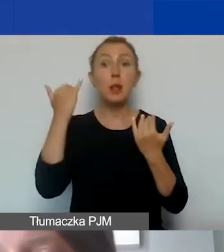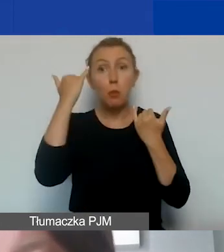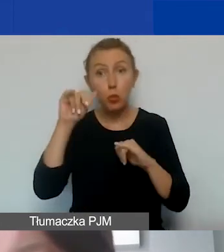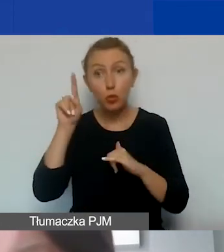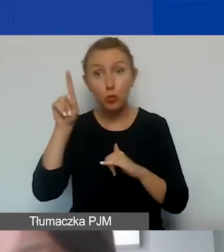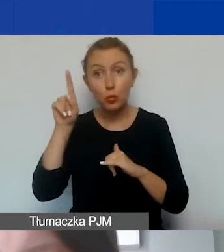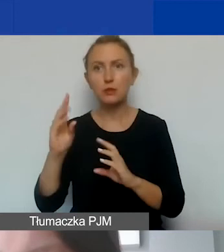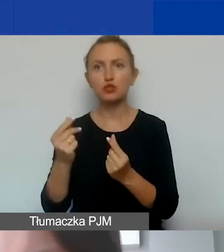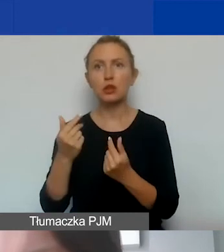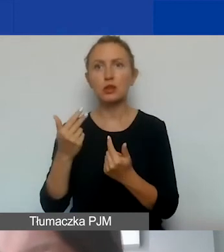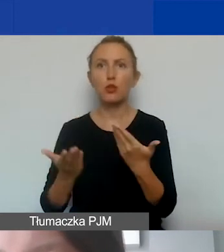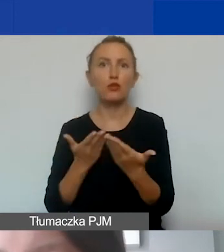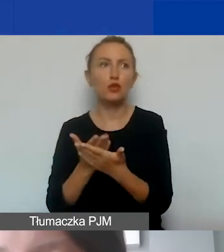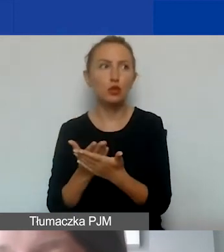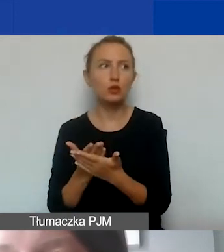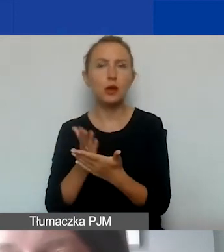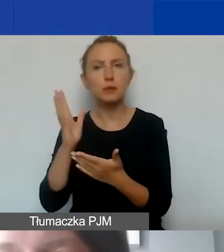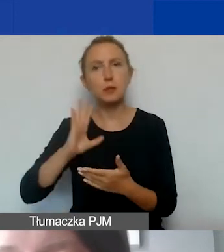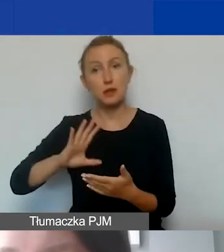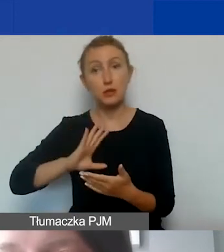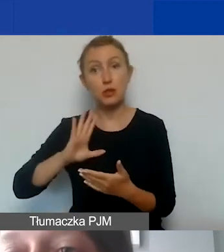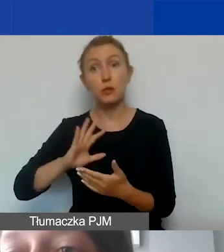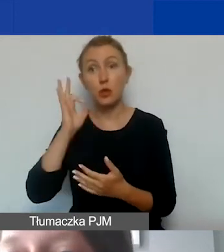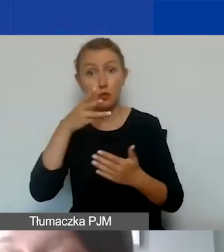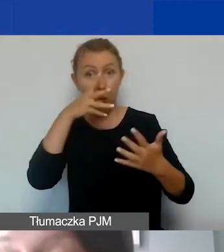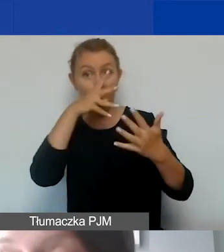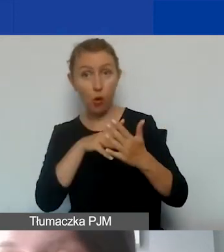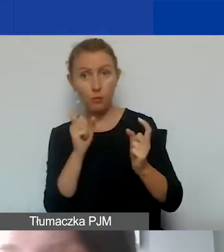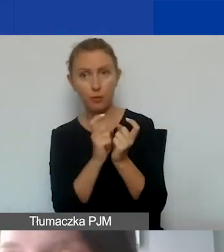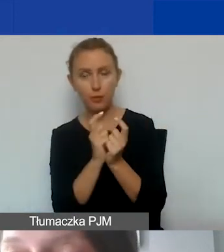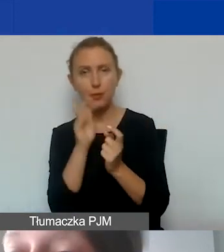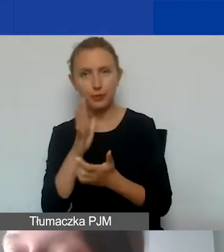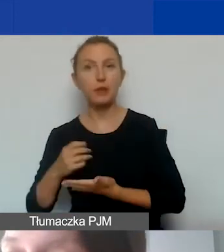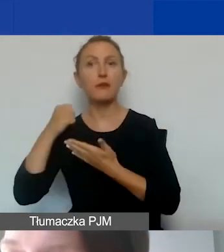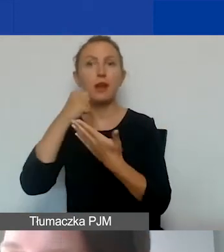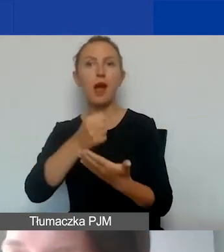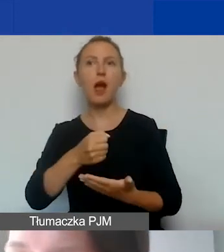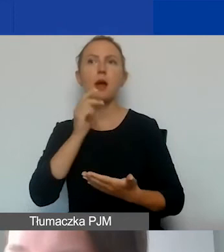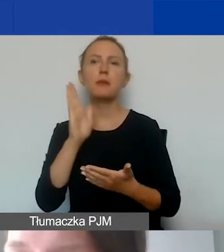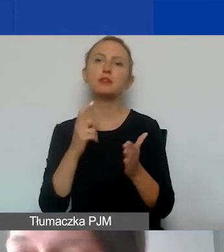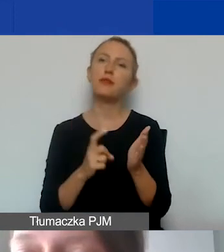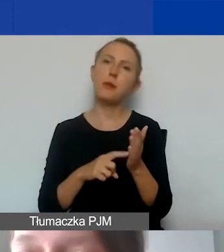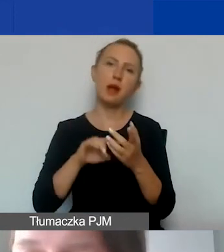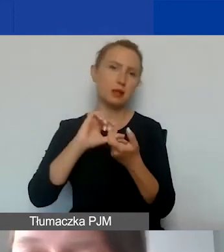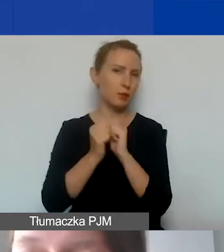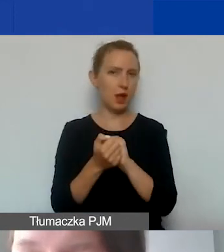wniosek będzie bardzo wartościowy, zostanie wysoko oceniony, przejdzie do dofinansowania, ale będzie wymagał zmiany i modyfikacji